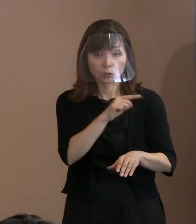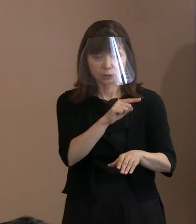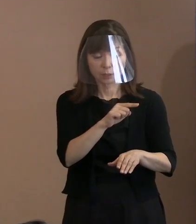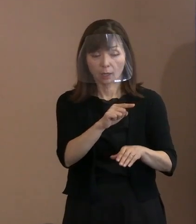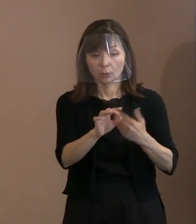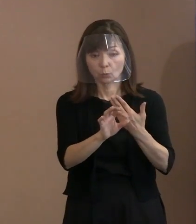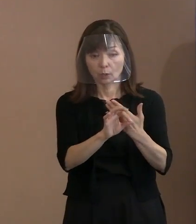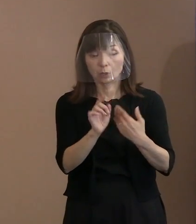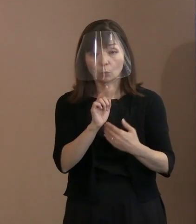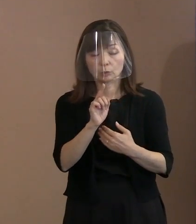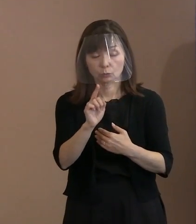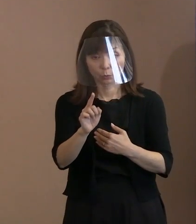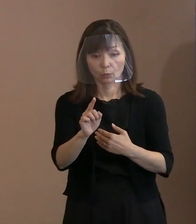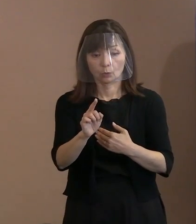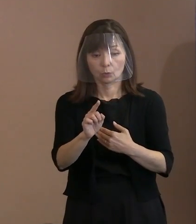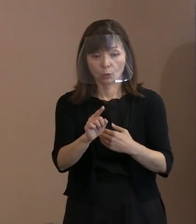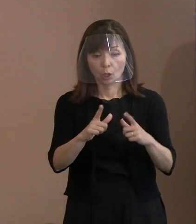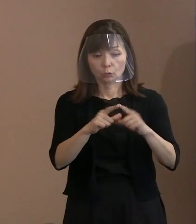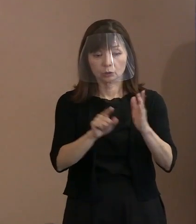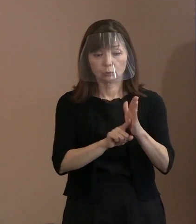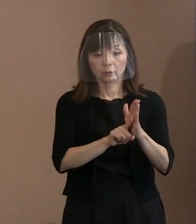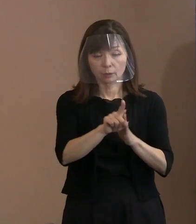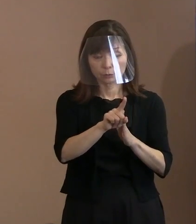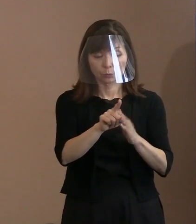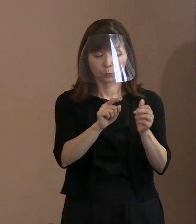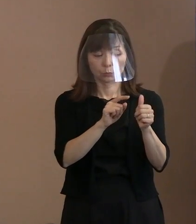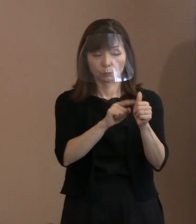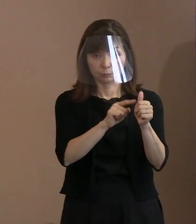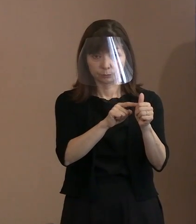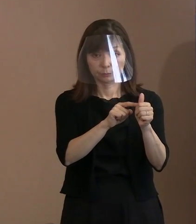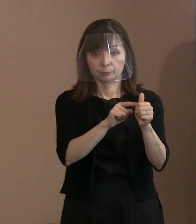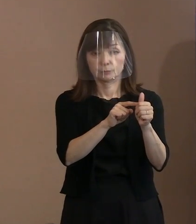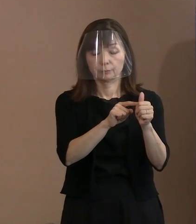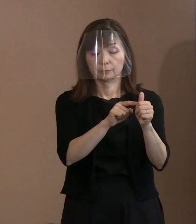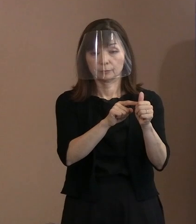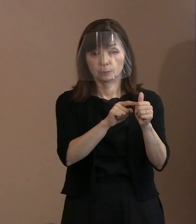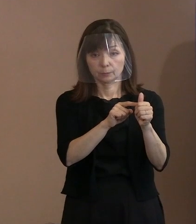そういう任務のある方が 核兵器を使用しますよと｡